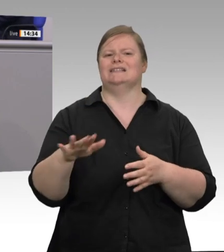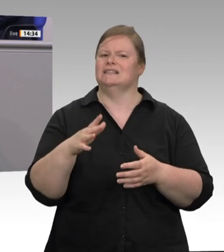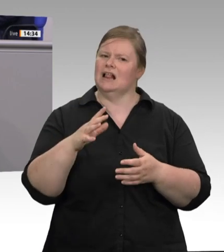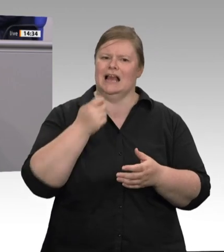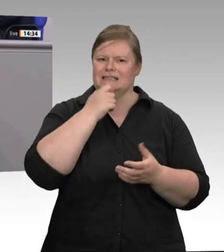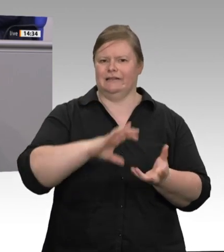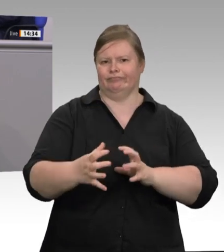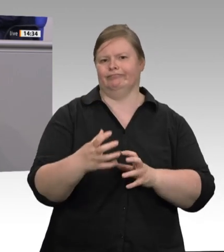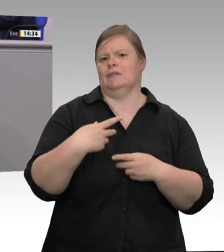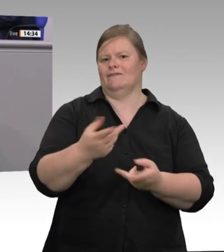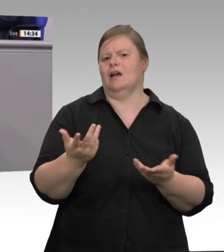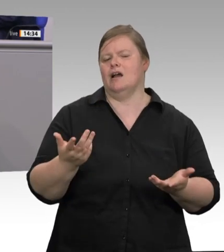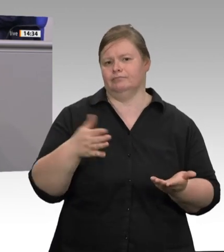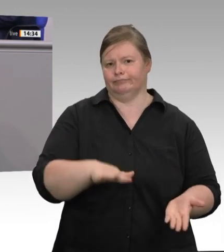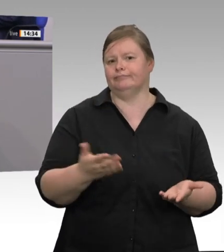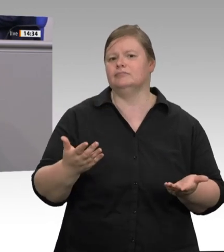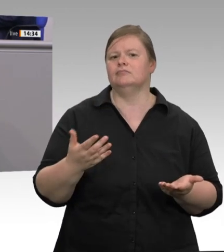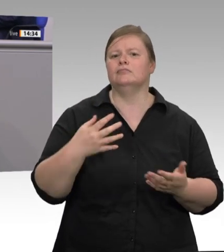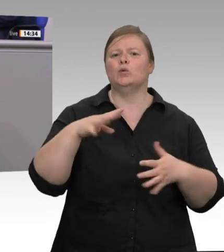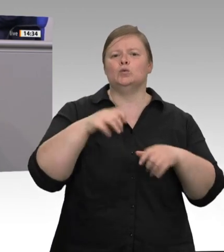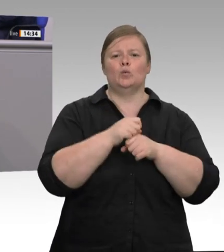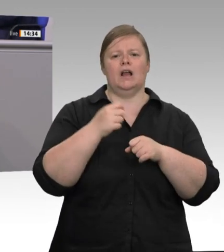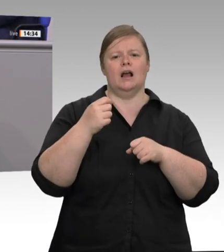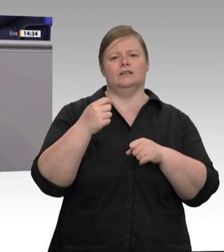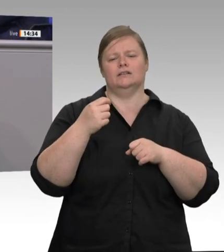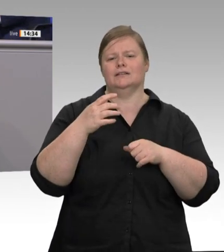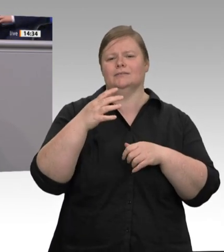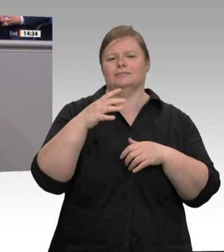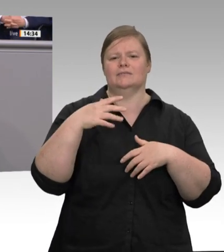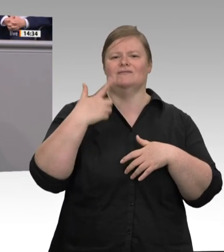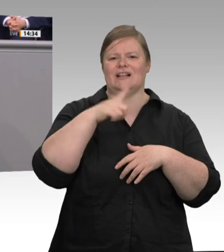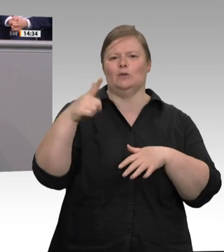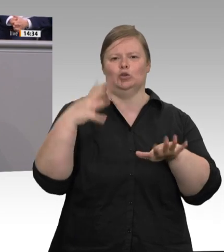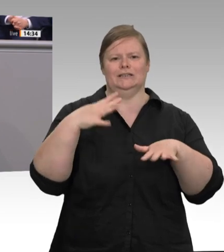Fleischindustrie wieder faire europaweite soziale Standards einhält, und zwar auch